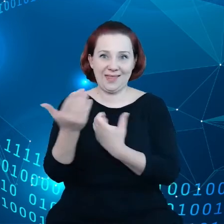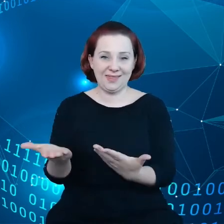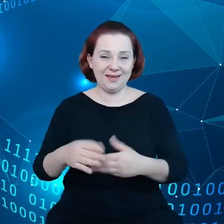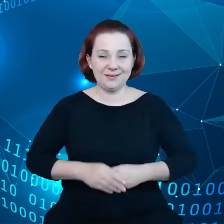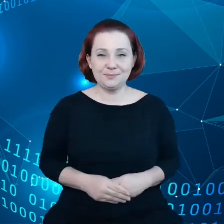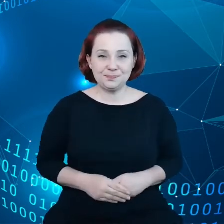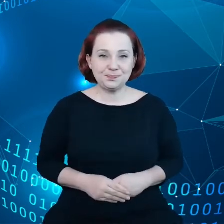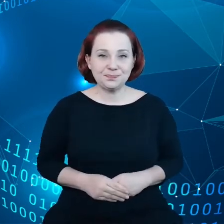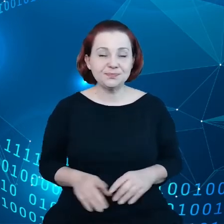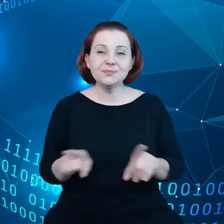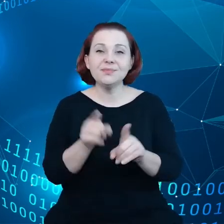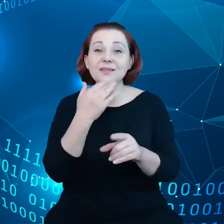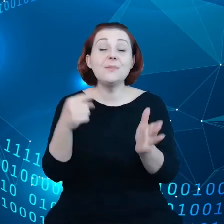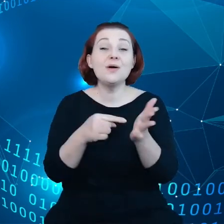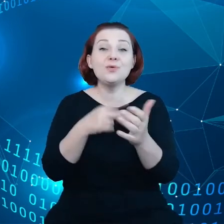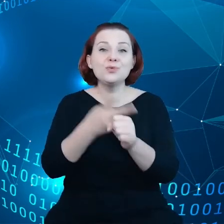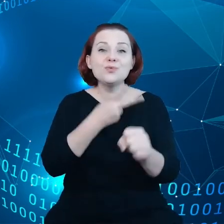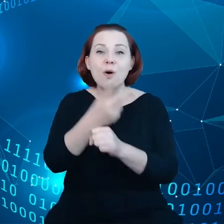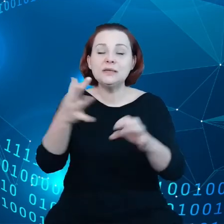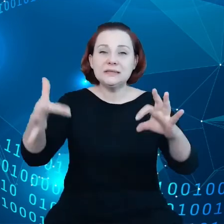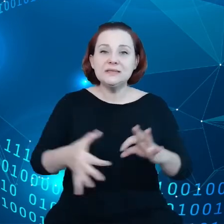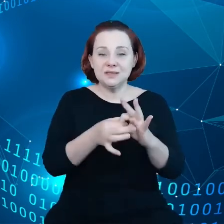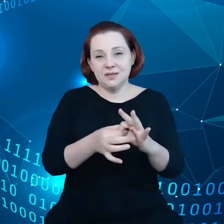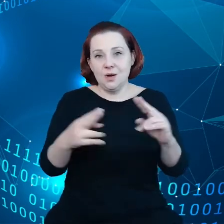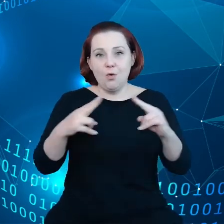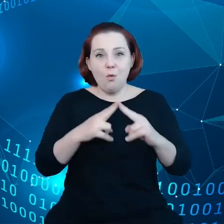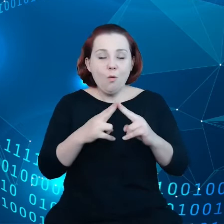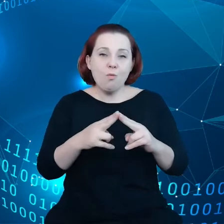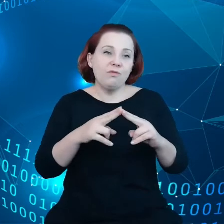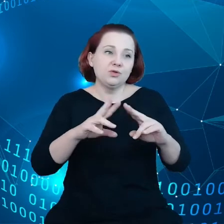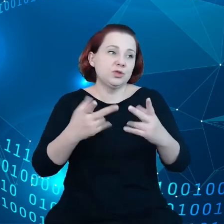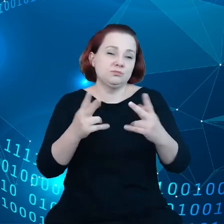Nie mają tego dostępu w ramach istniejących umów czy ustaleń